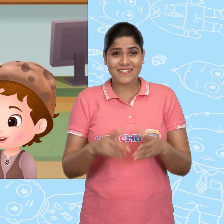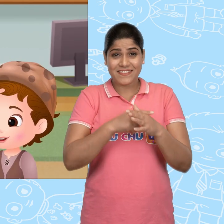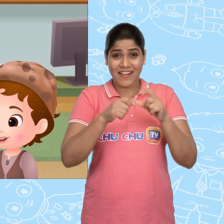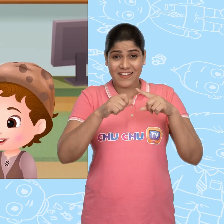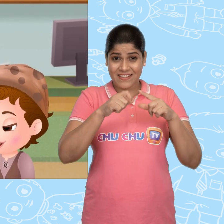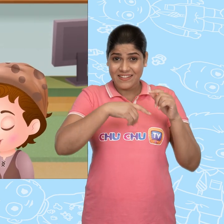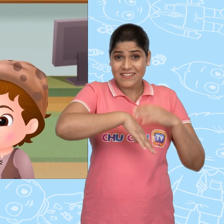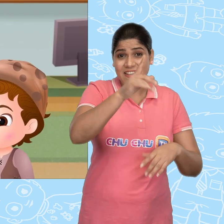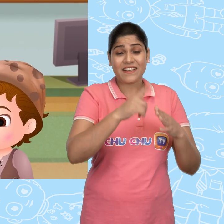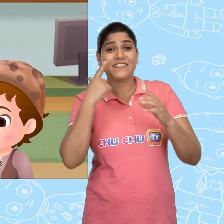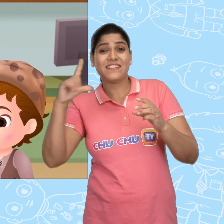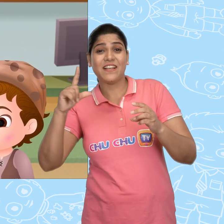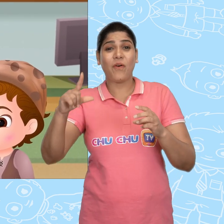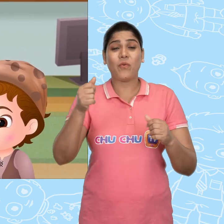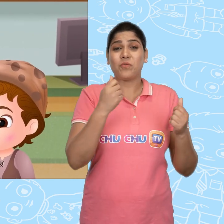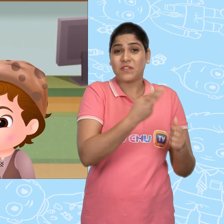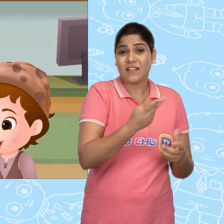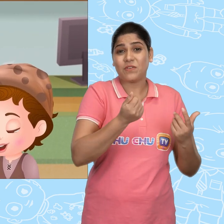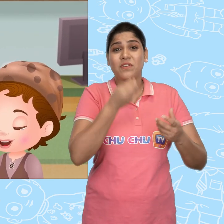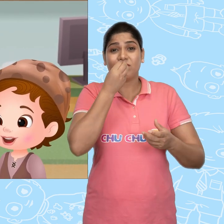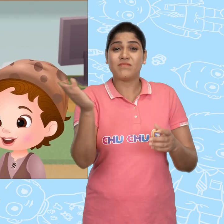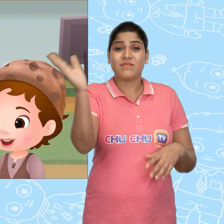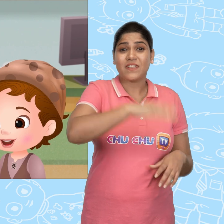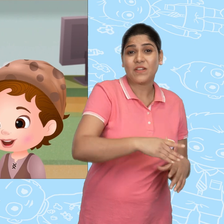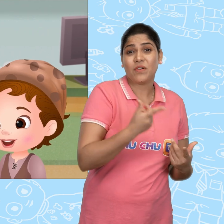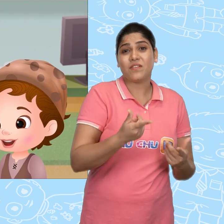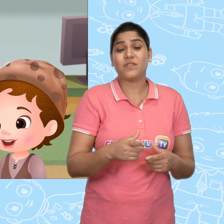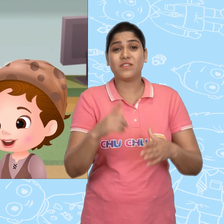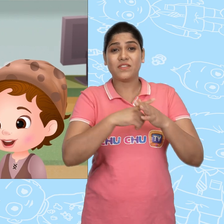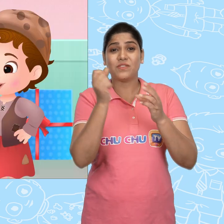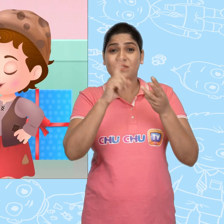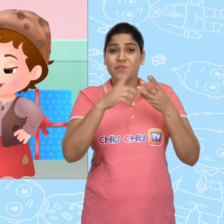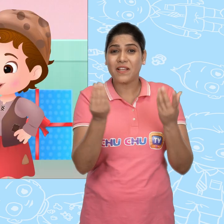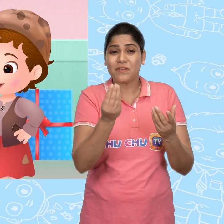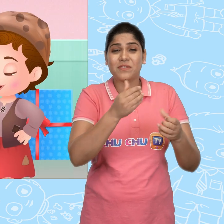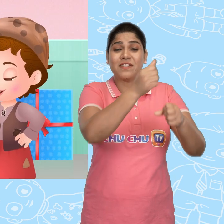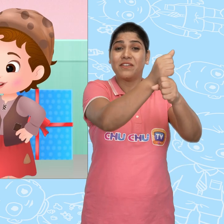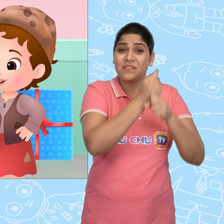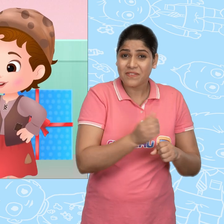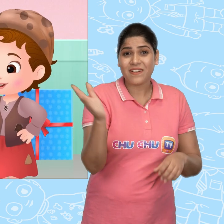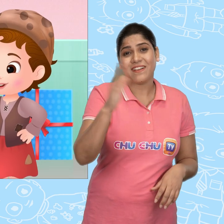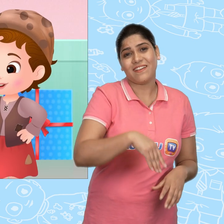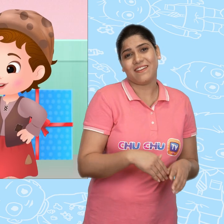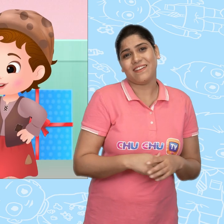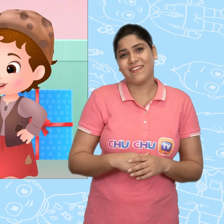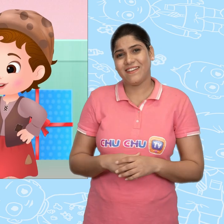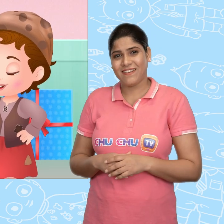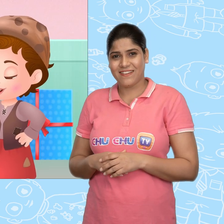Jack जाकर Jill और अपने लिए खाना ले आया. और वो Joe के लिए कुछ तोहफे भी लाया.